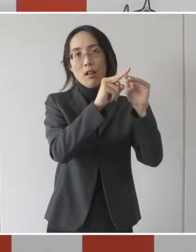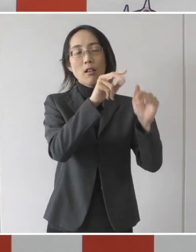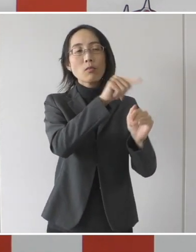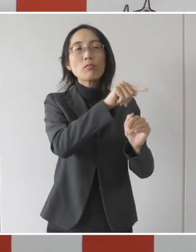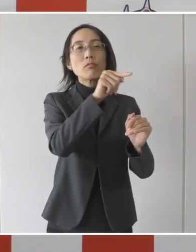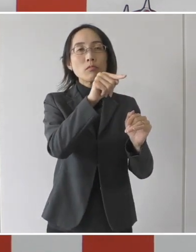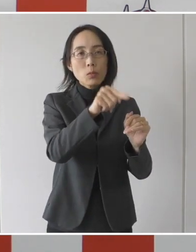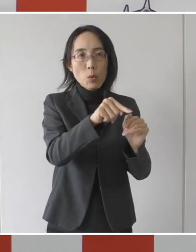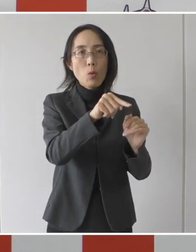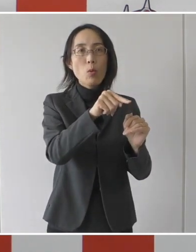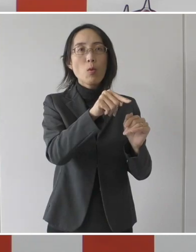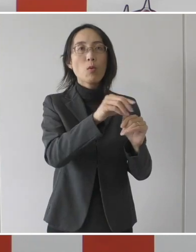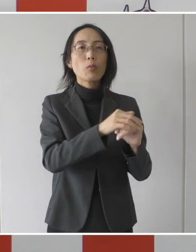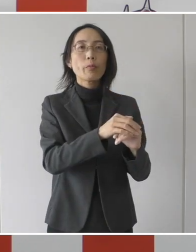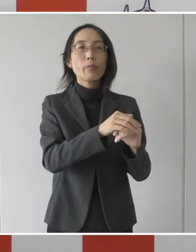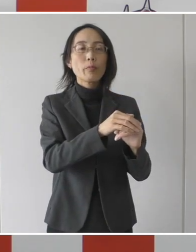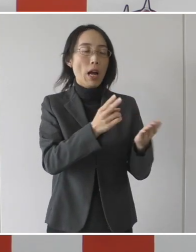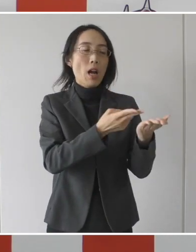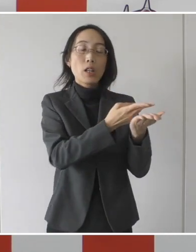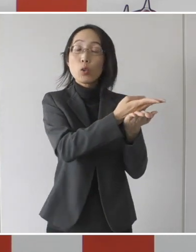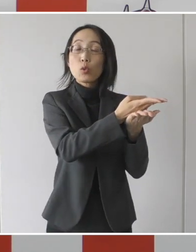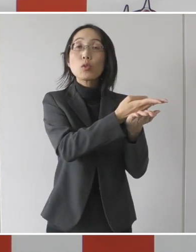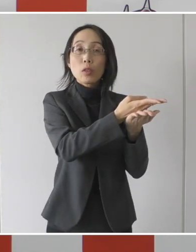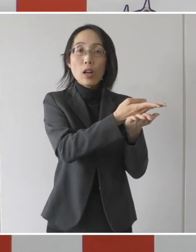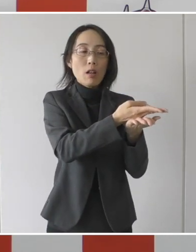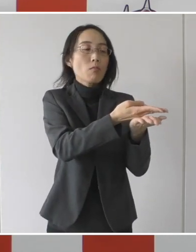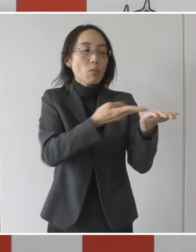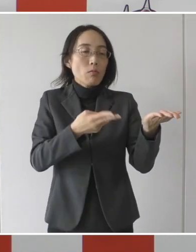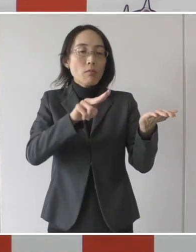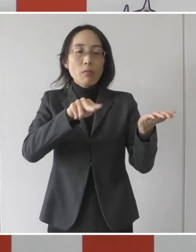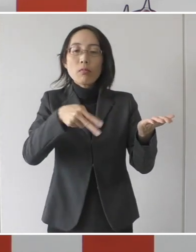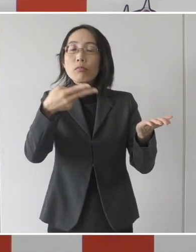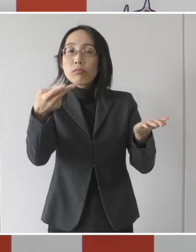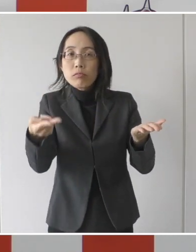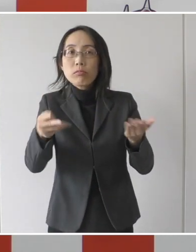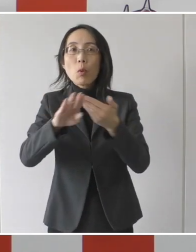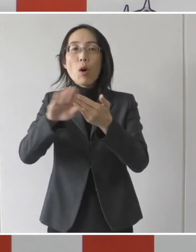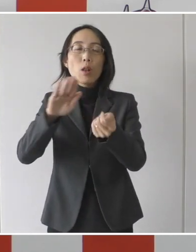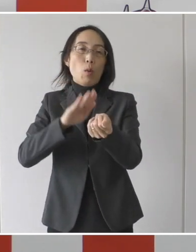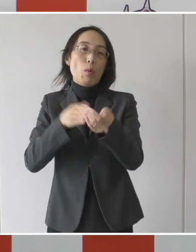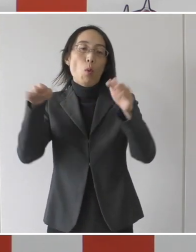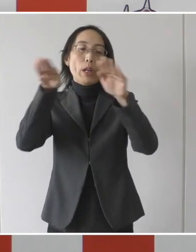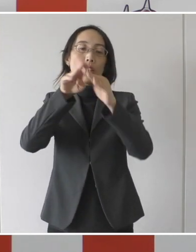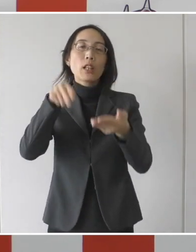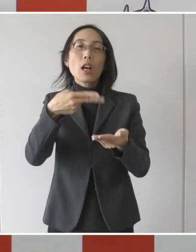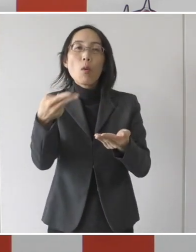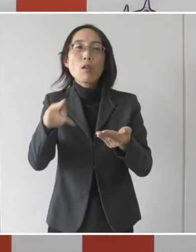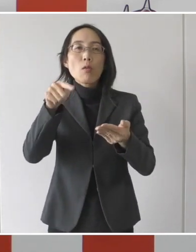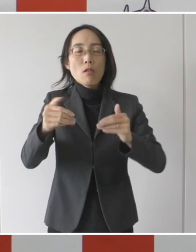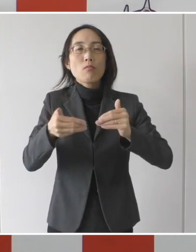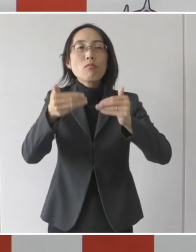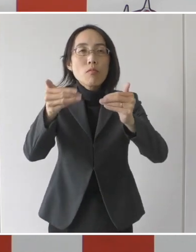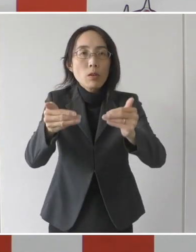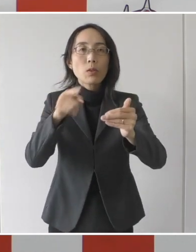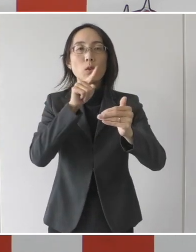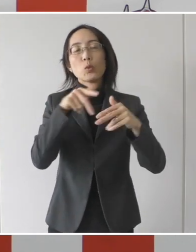そこの病床からの転院を促進をするという枠組み、制度を、